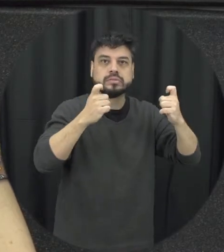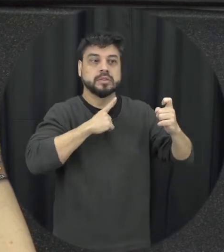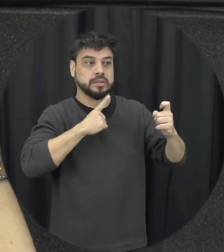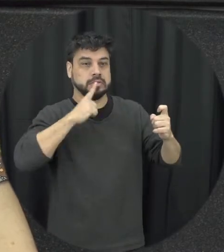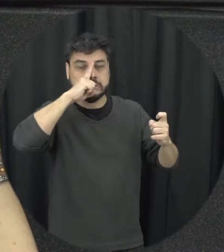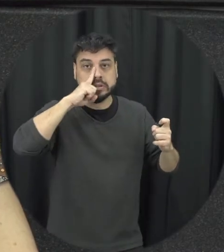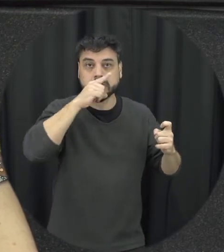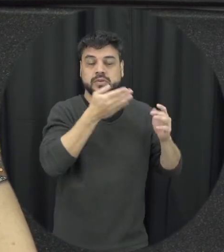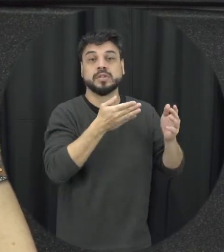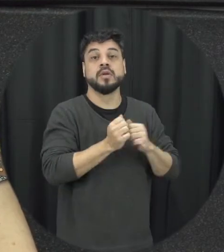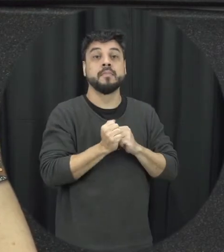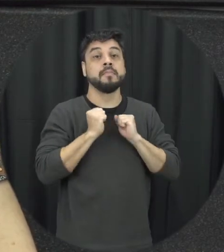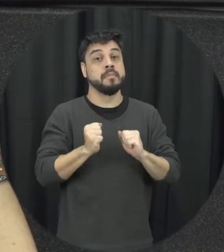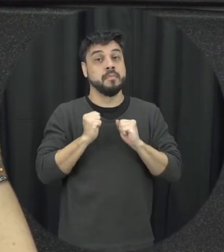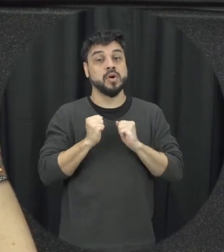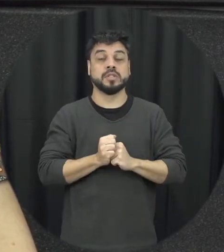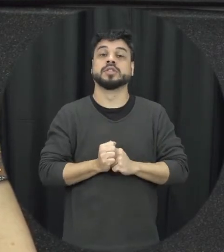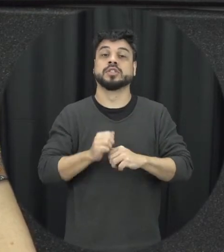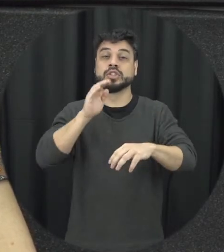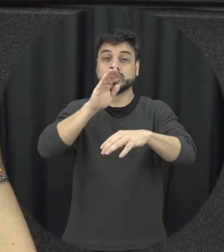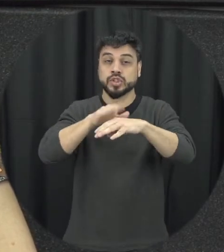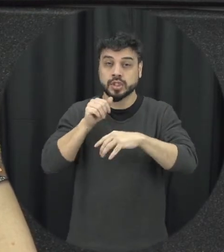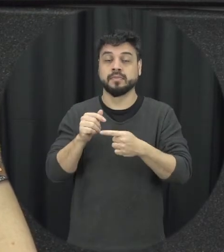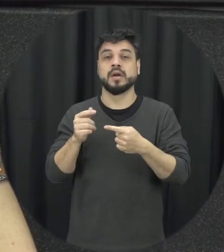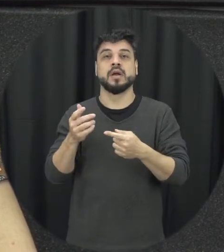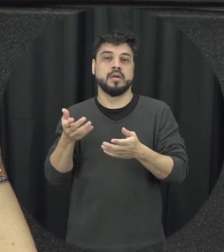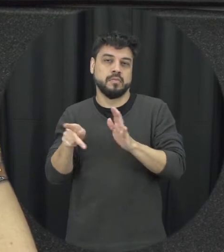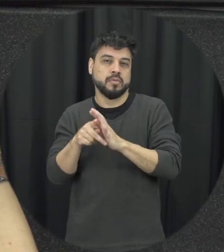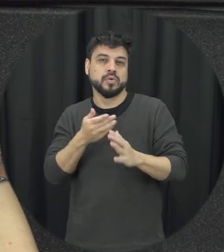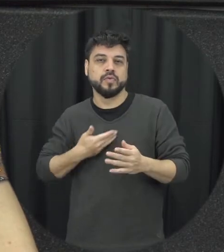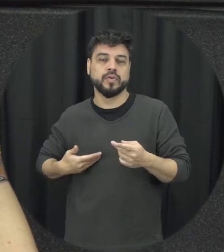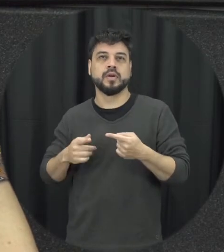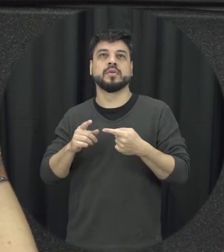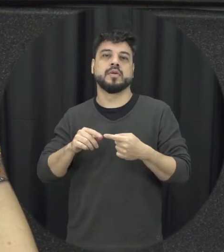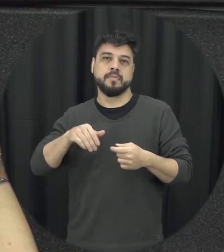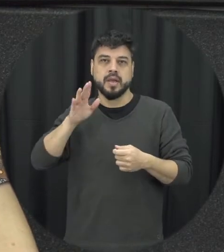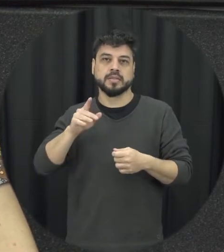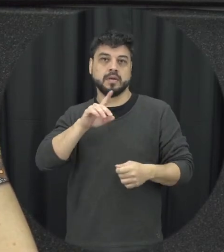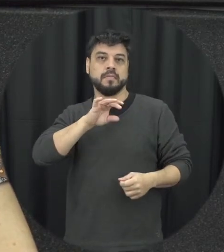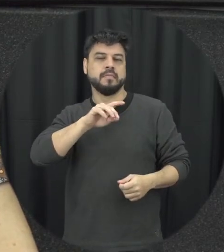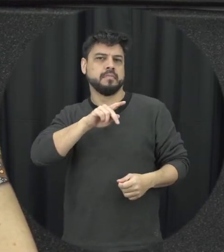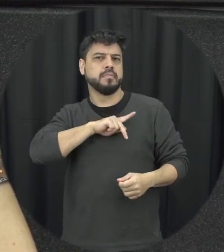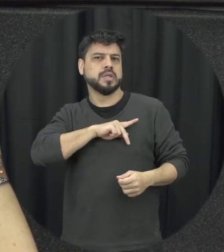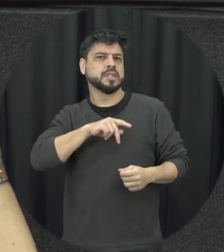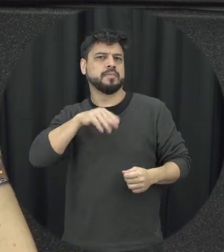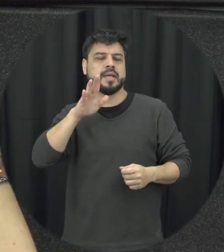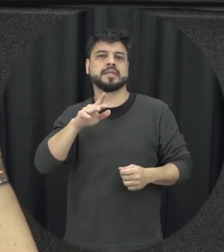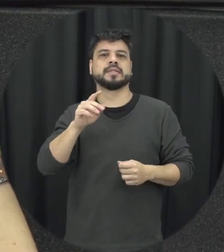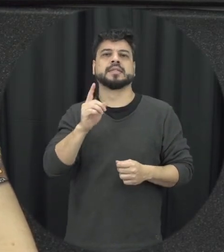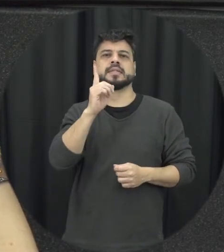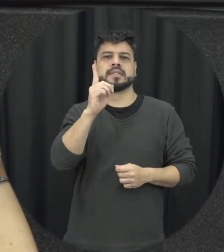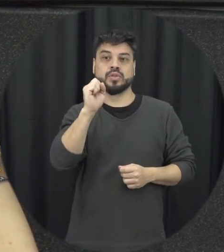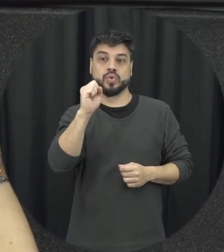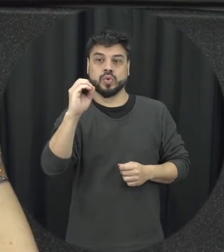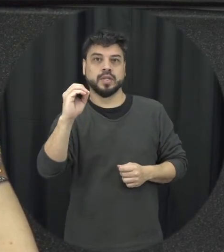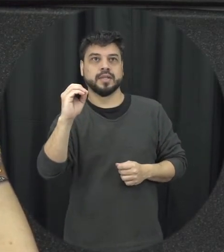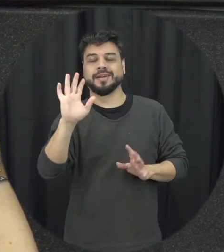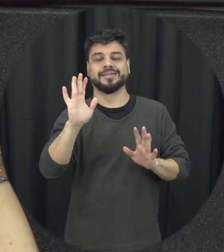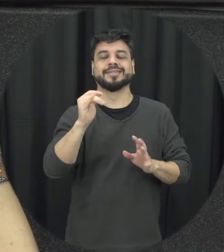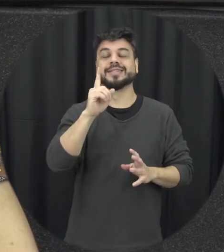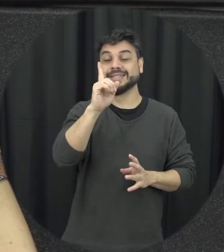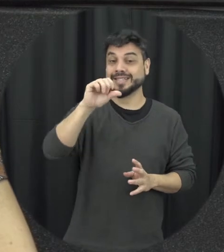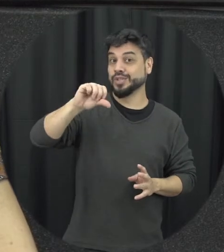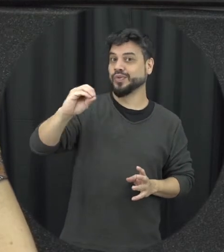geralmente a própria polícia né mas o 180 não 190 190 pode discar então para o número 190 e fazer